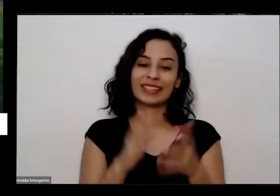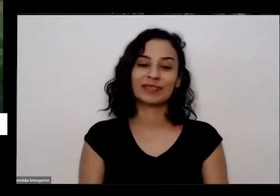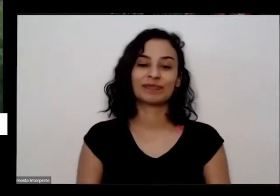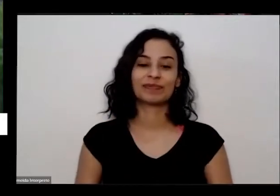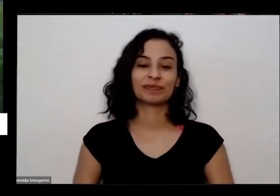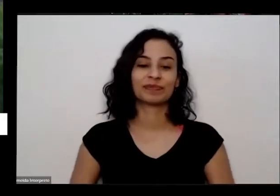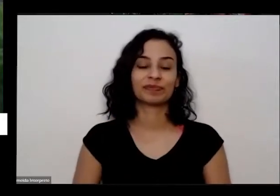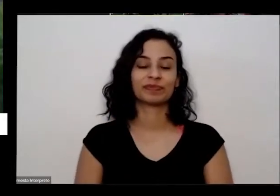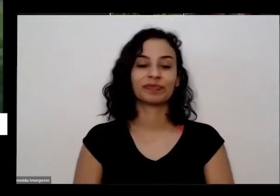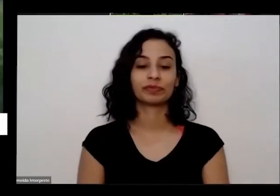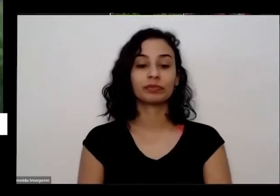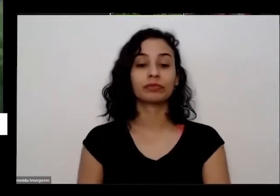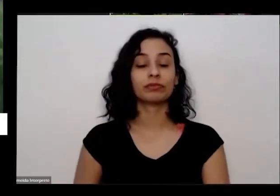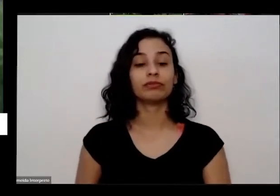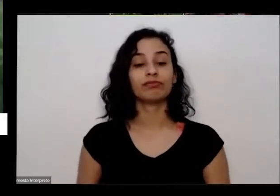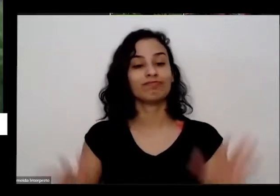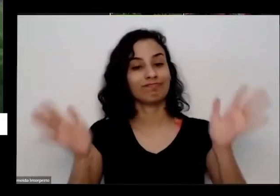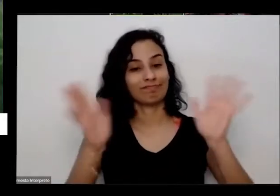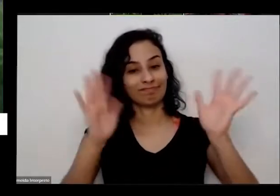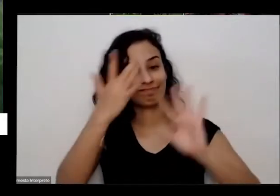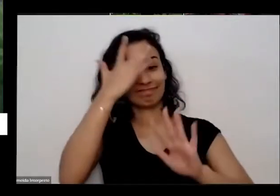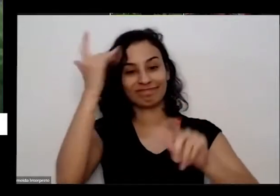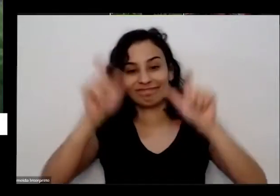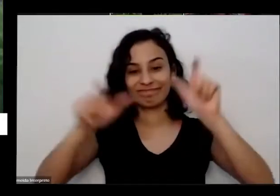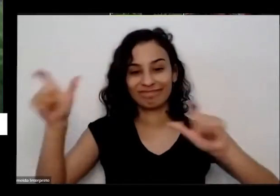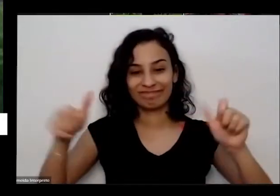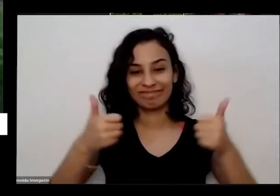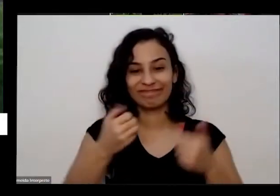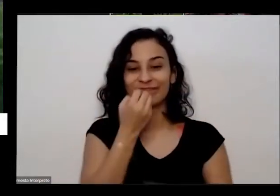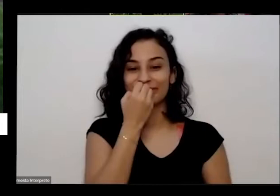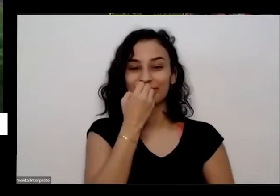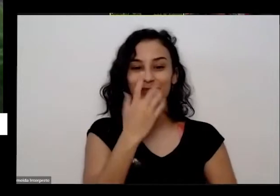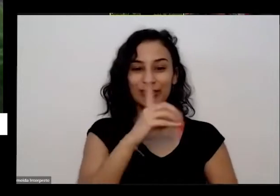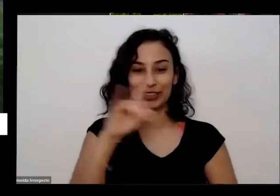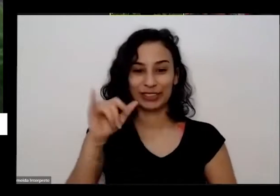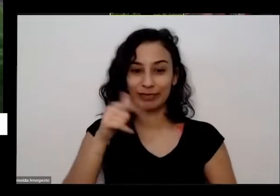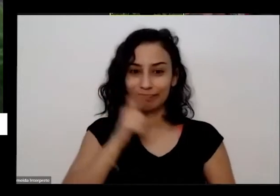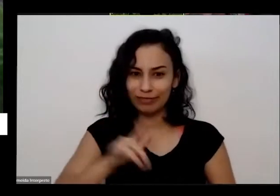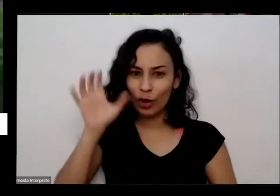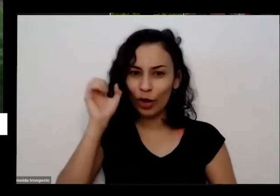oi oi pessoal Bom dia dormiu bem tá tudo certo pode só dar um OK